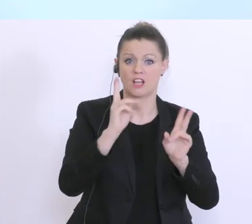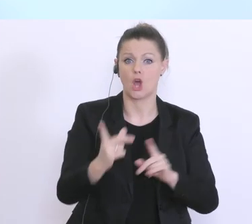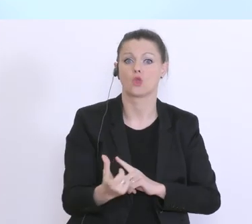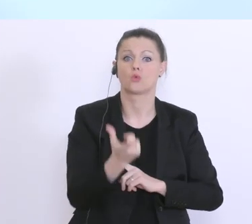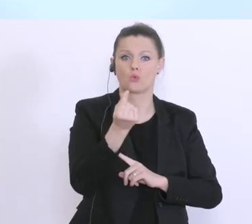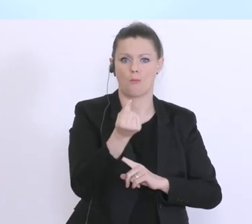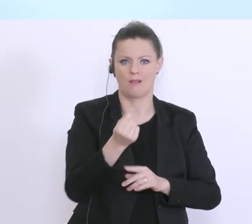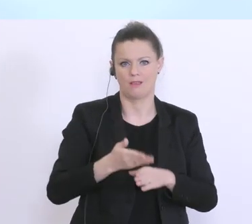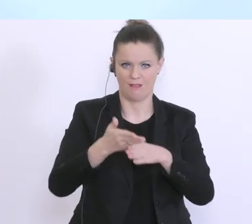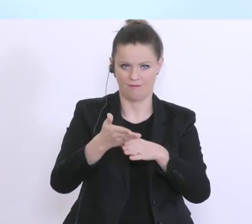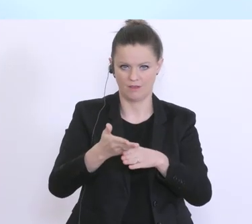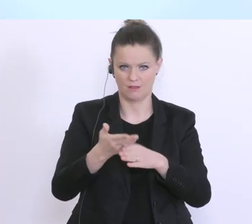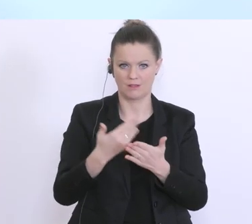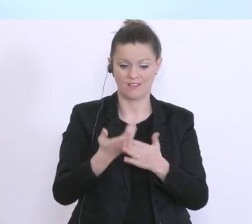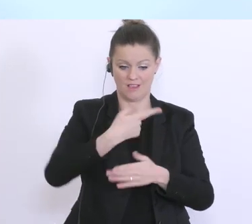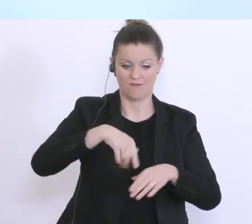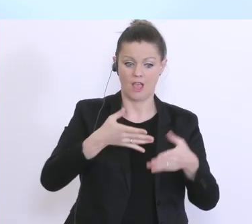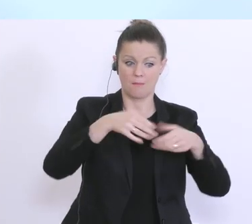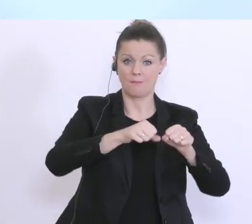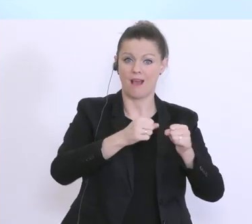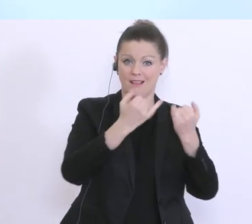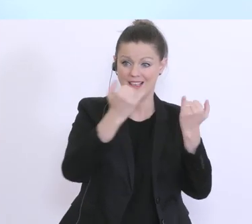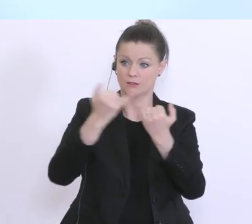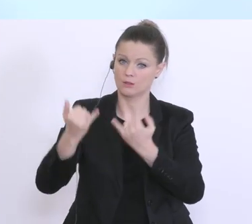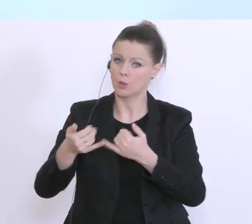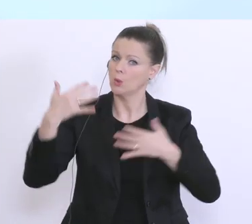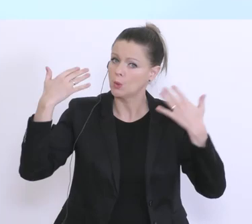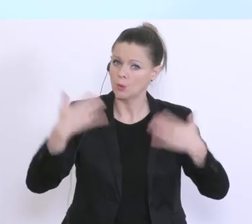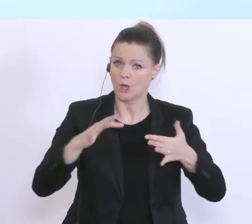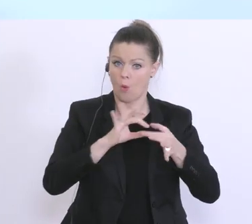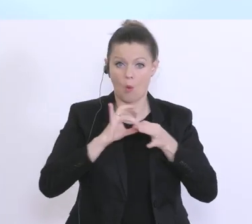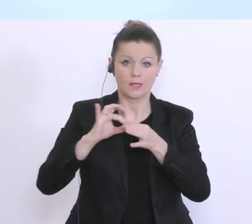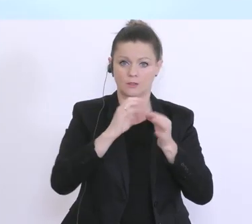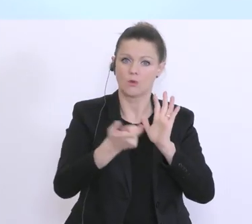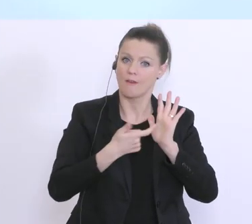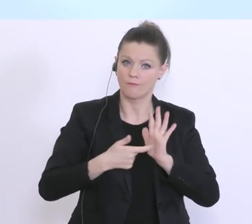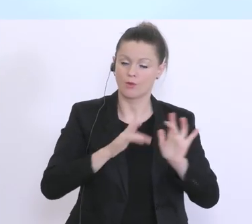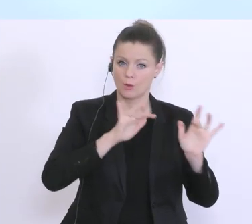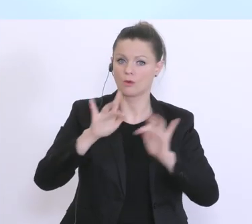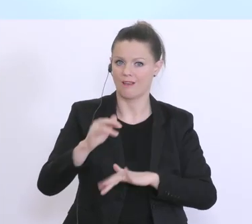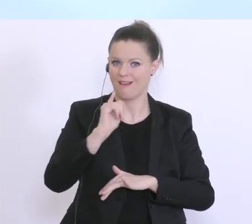für uns in den Banken eine enorme organisatorische Herausforderung, und es wird auch der eine oder